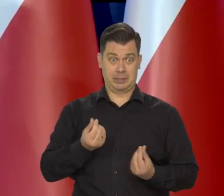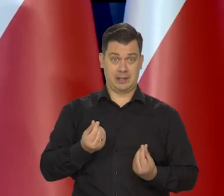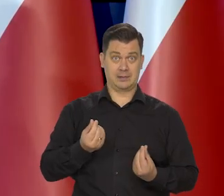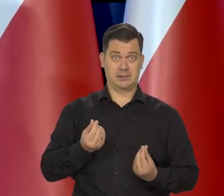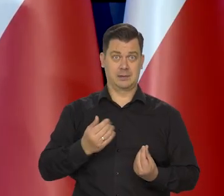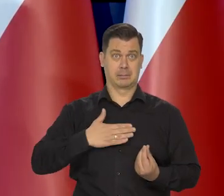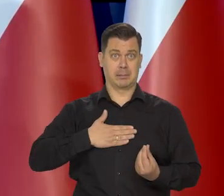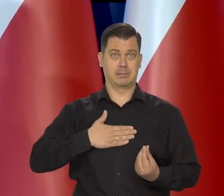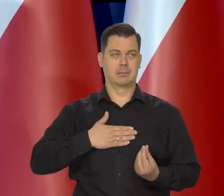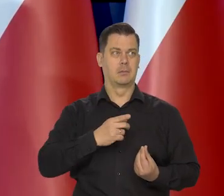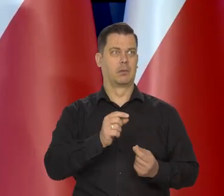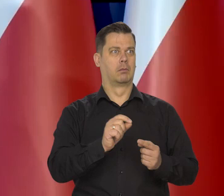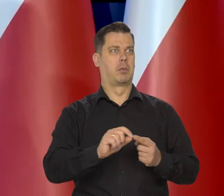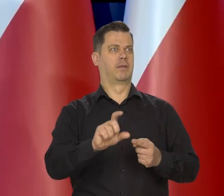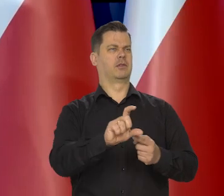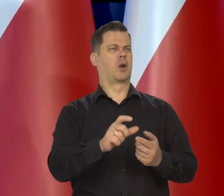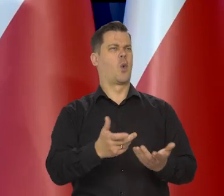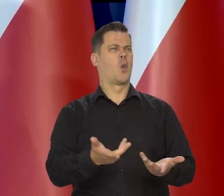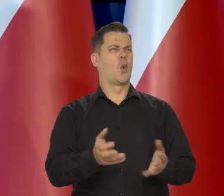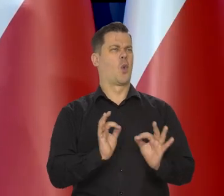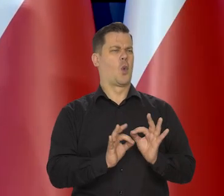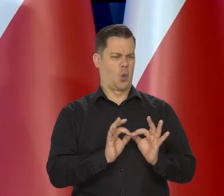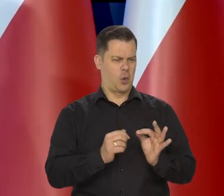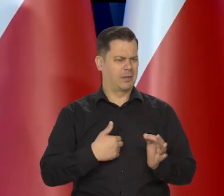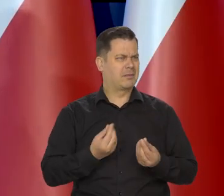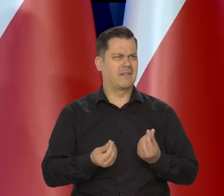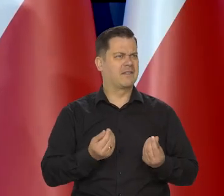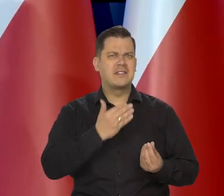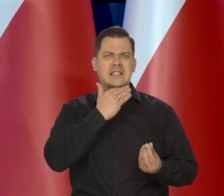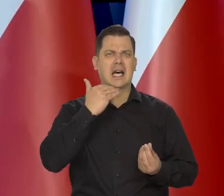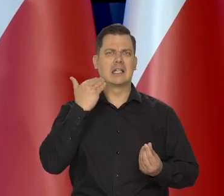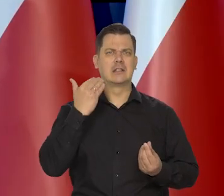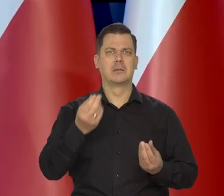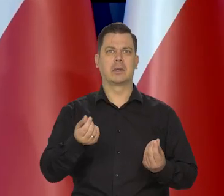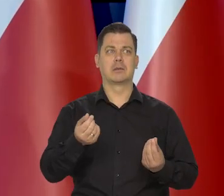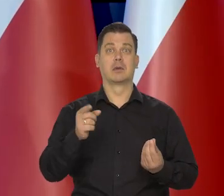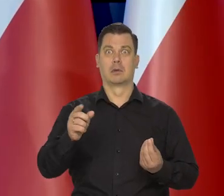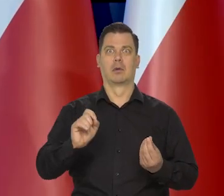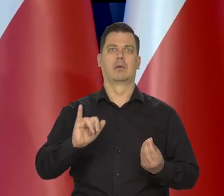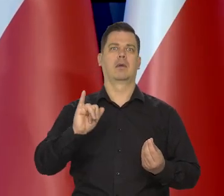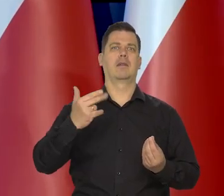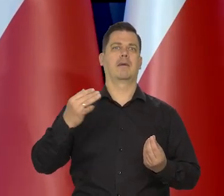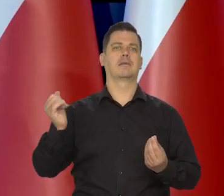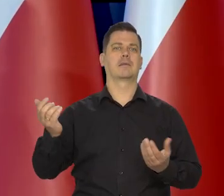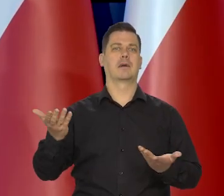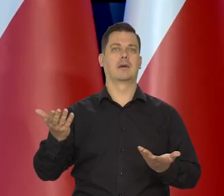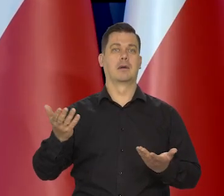tym bardziej dostrzega zmiany podstawowych środków żywnościowych i podstawowych kosztów obsługi np. mieszkanie.